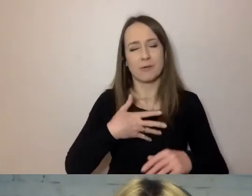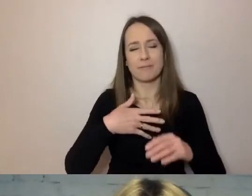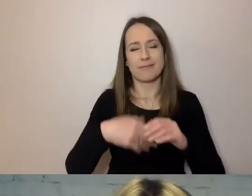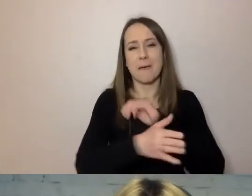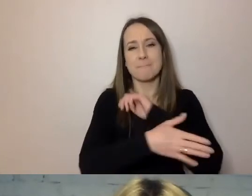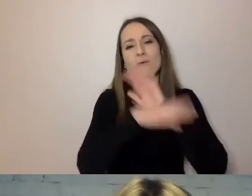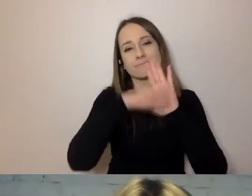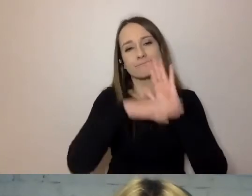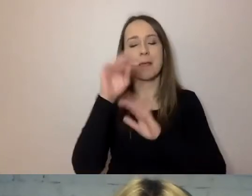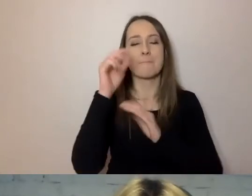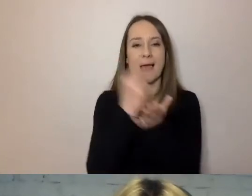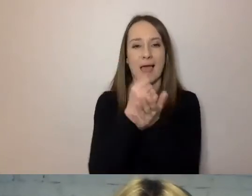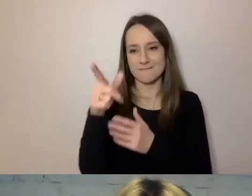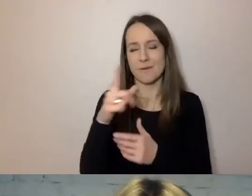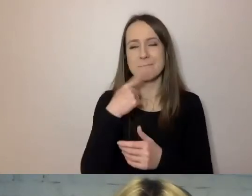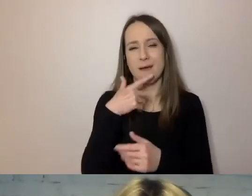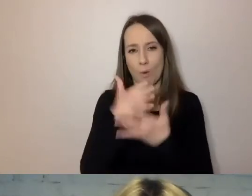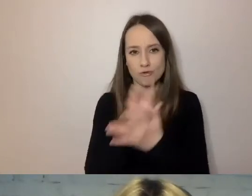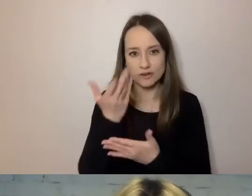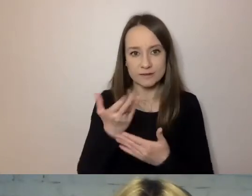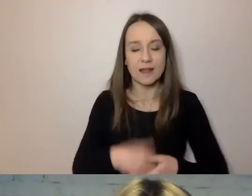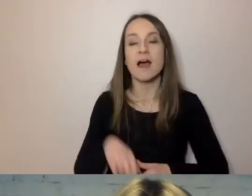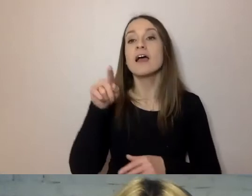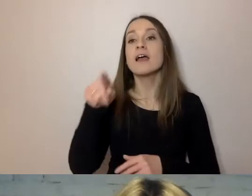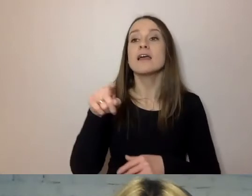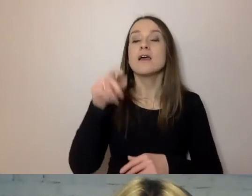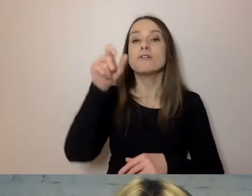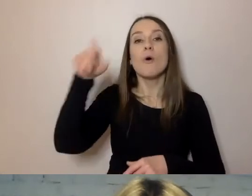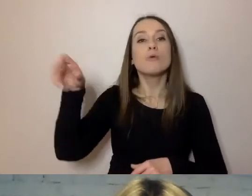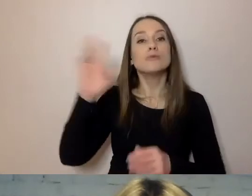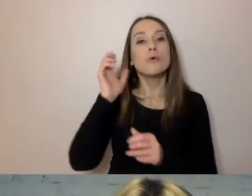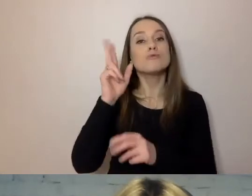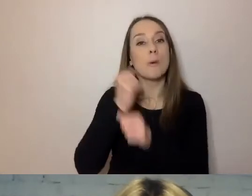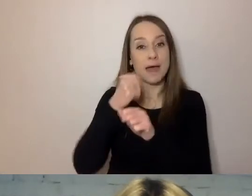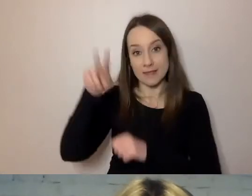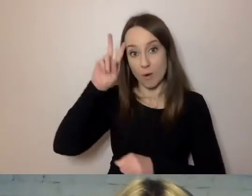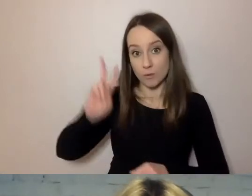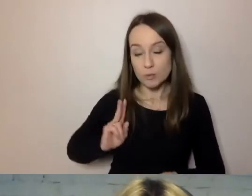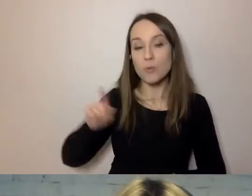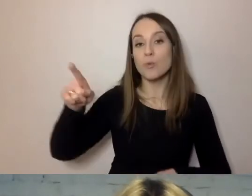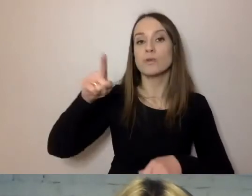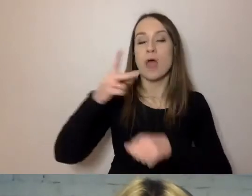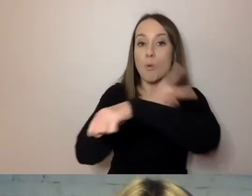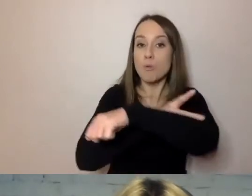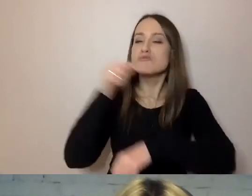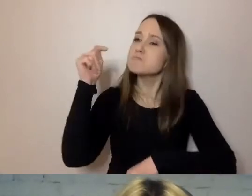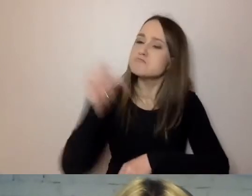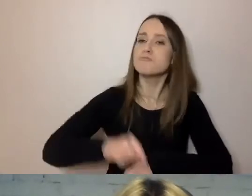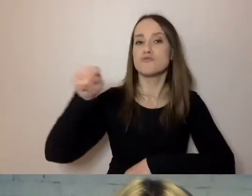Mają do urzędników, pracowników instytucji, którzy muszą powoływać się na konkretne przepisy,